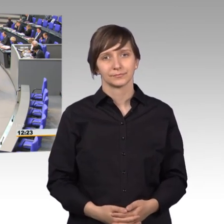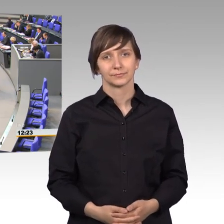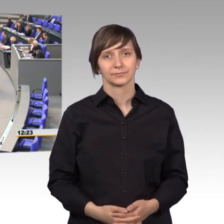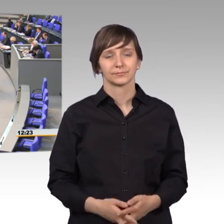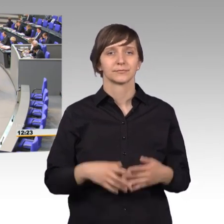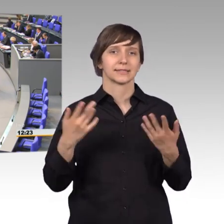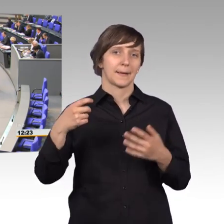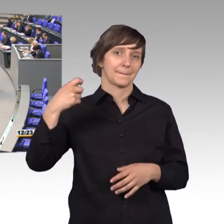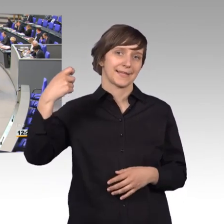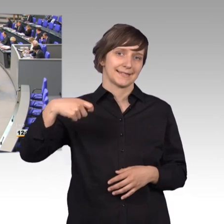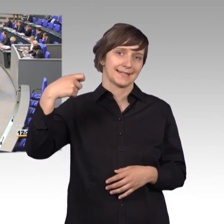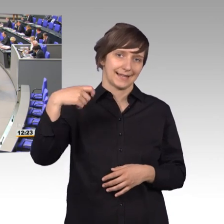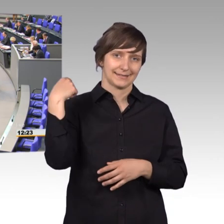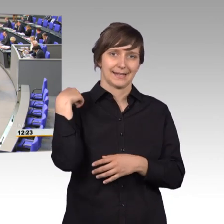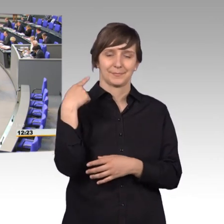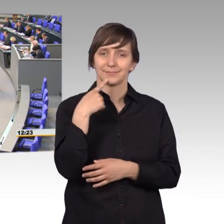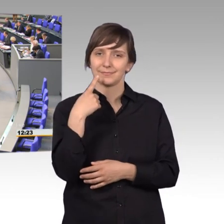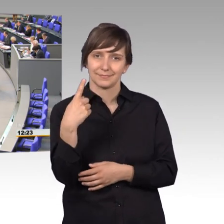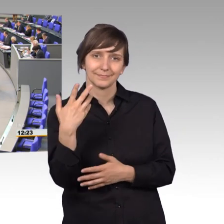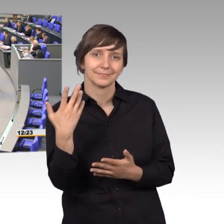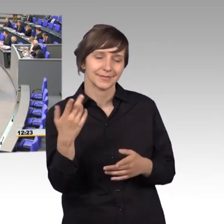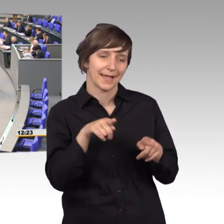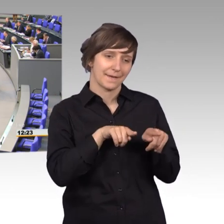des Präsidenten macht deutlich, wie die Zusammenarbeit in der FDP Fraktion ist.